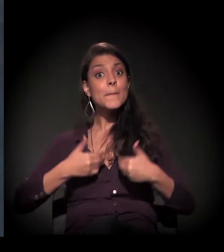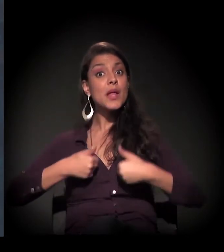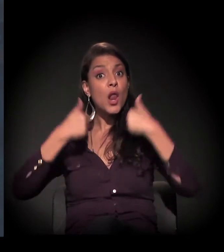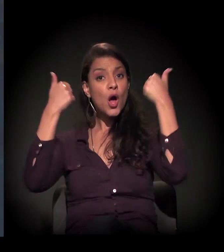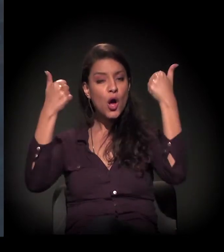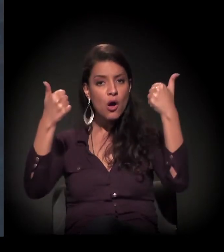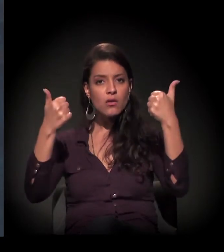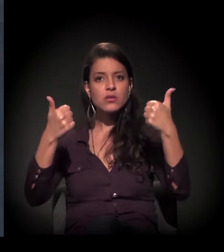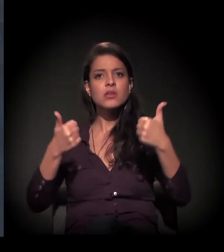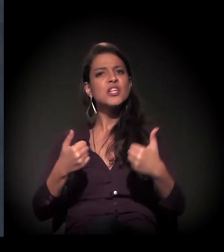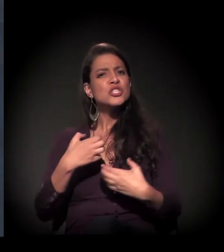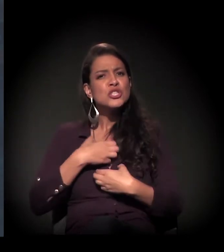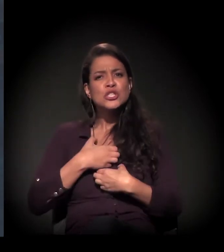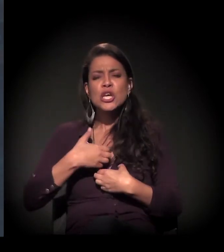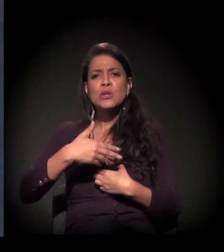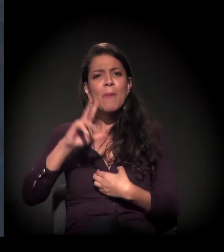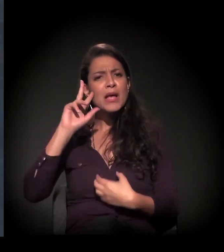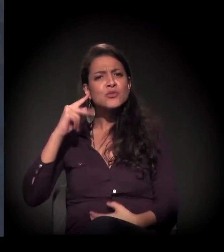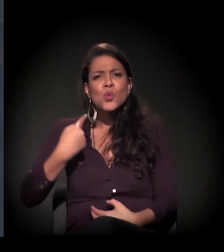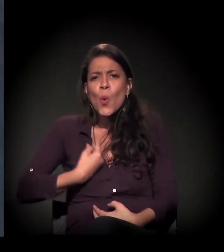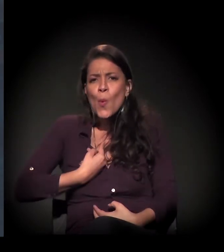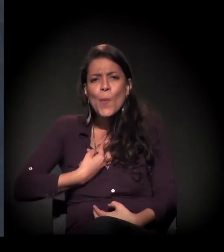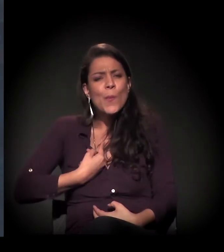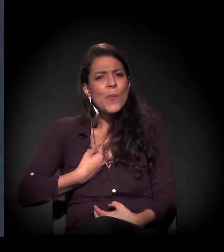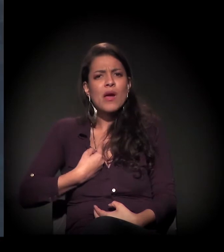com um olhar mais humanizado para eles.